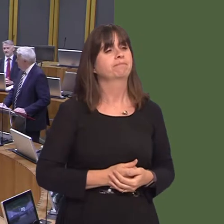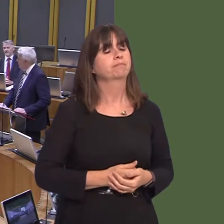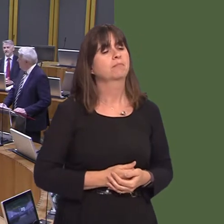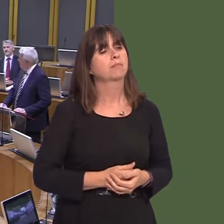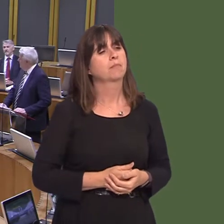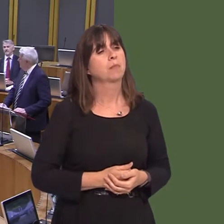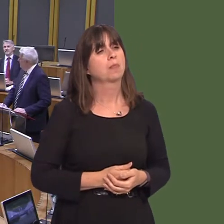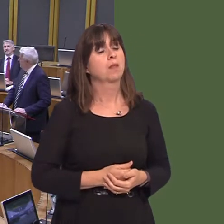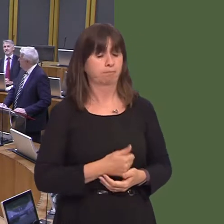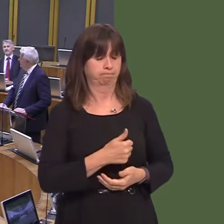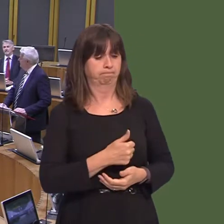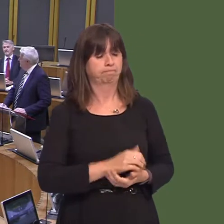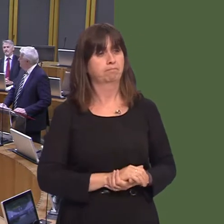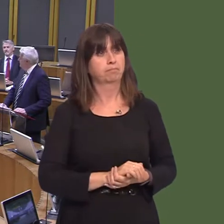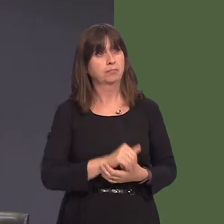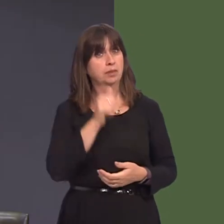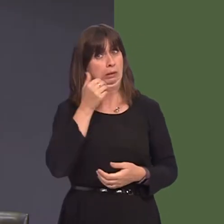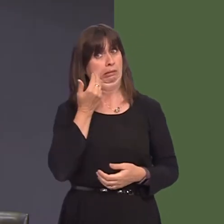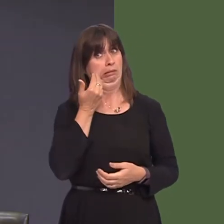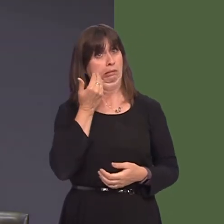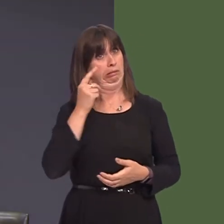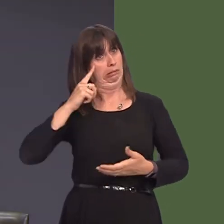Llywodraeth yn barod i ystyried macsimeiddio potensial y safle yna, drwy efallai edrych